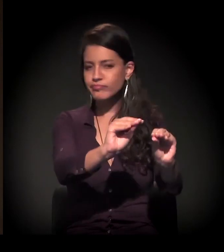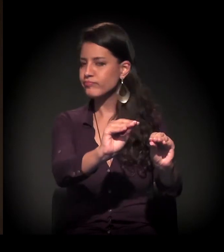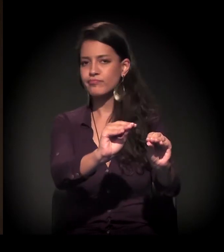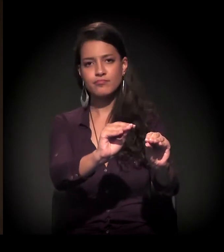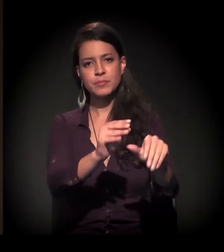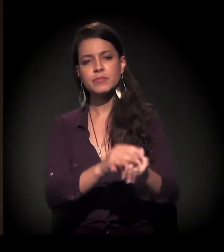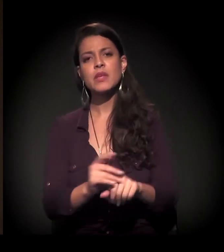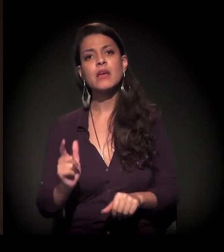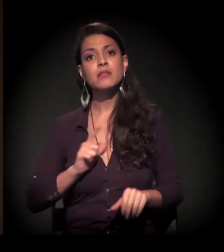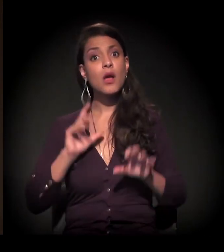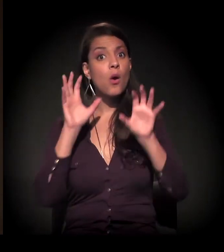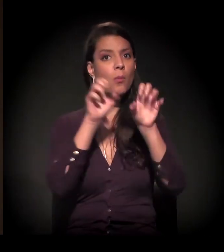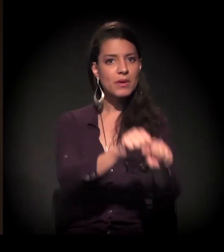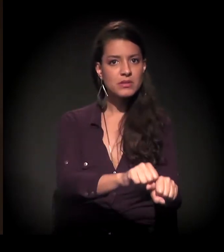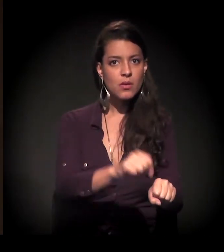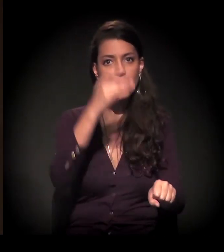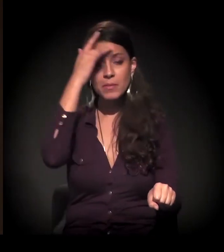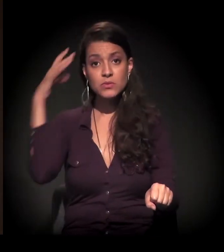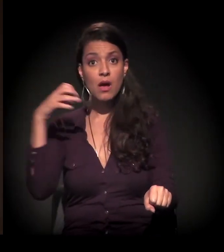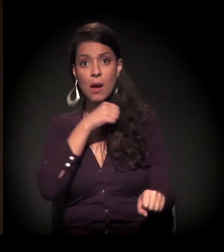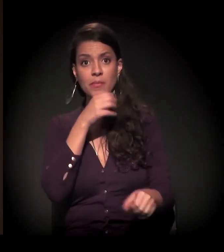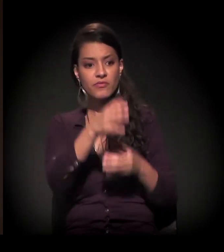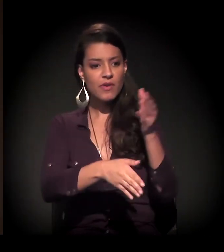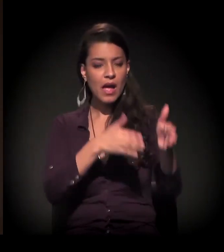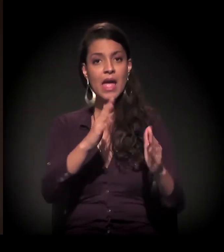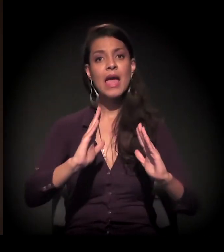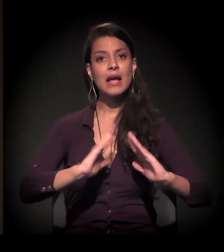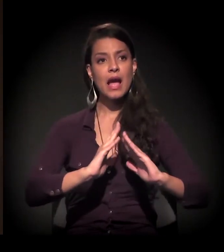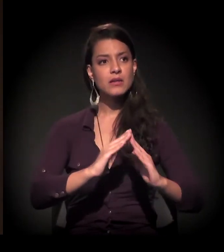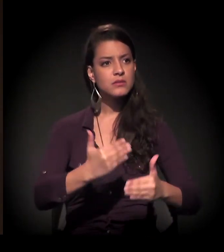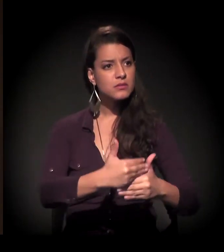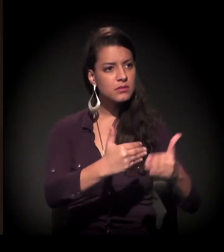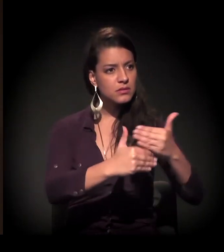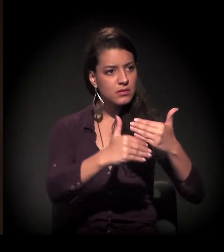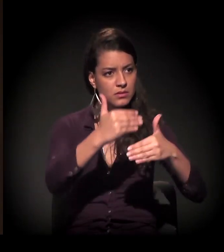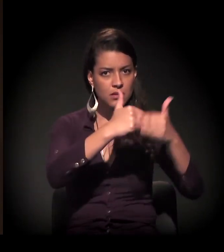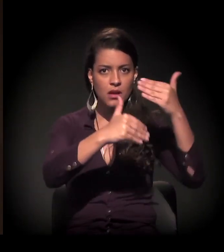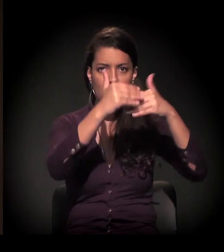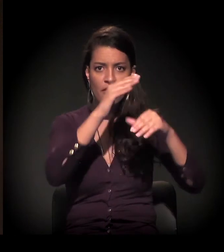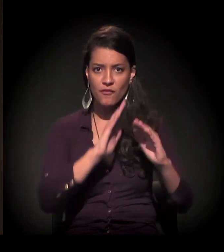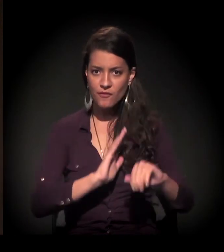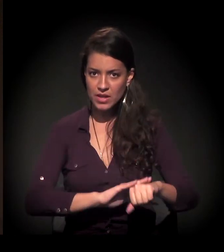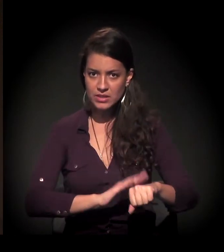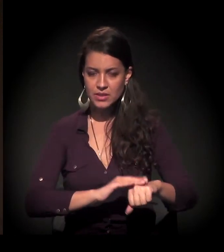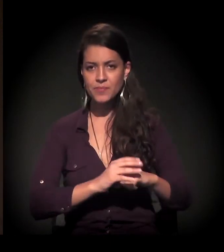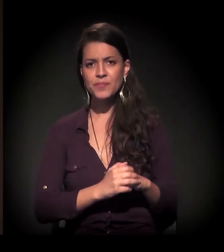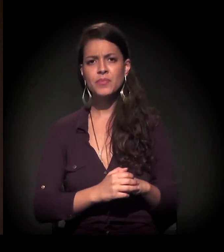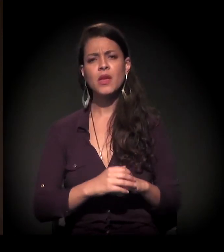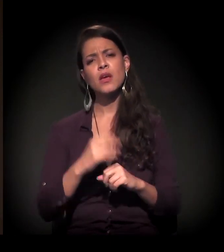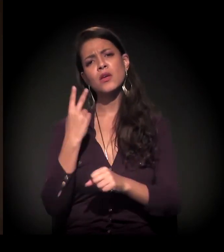rapidamente as pessoas já faziam a casa de alvenaria. Nos últimos dois anos, podemos dizer,